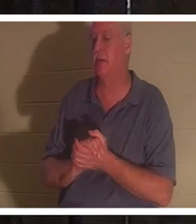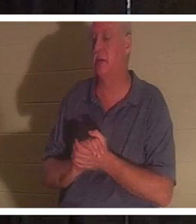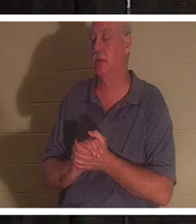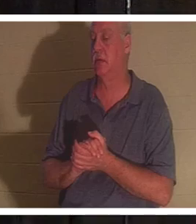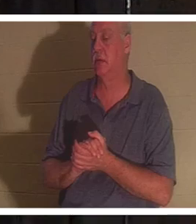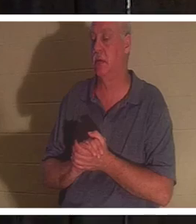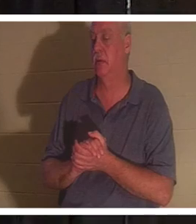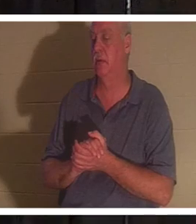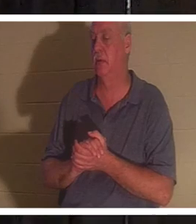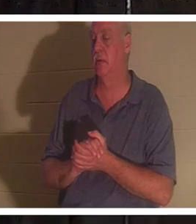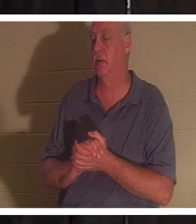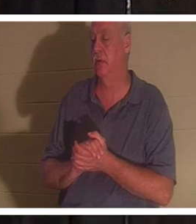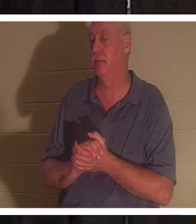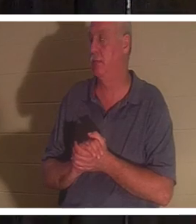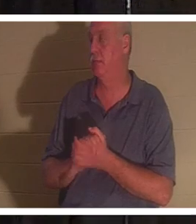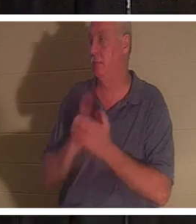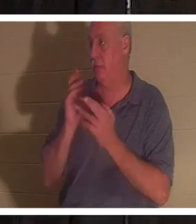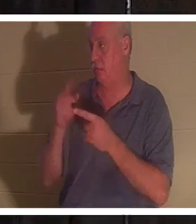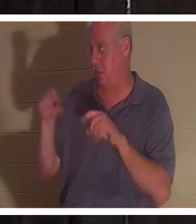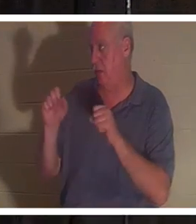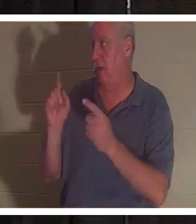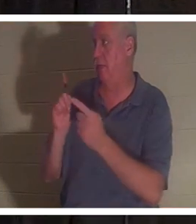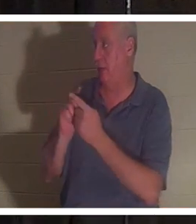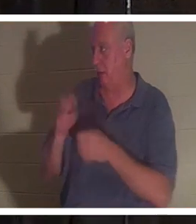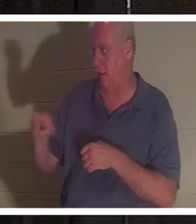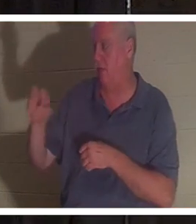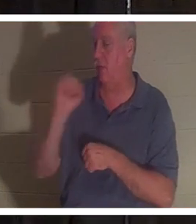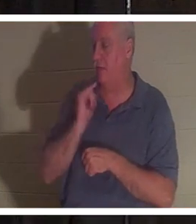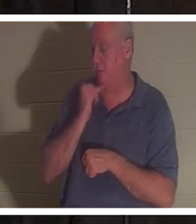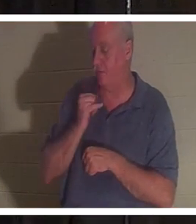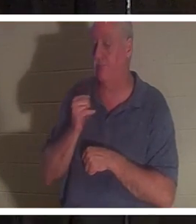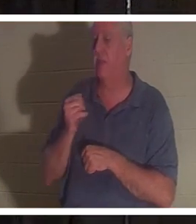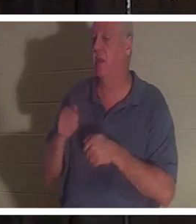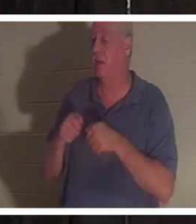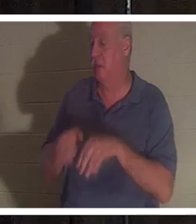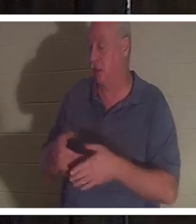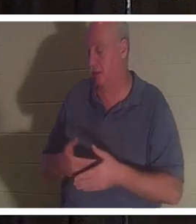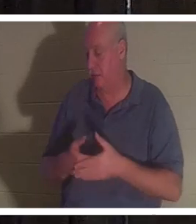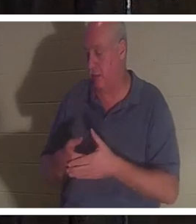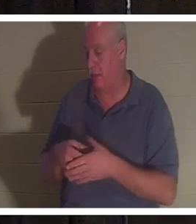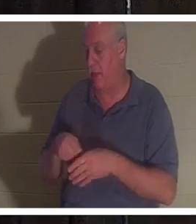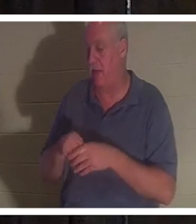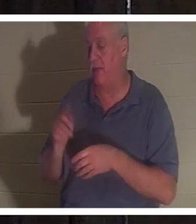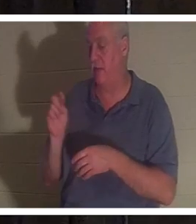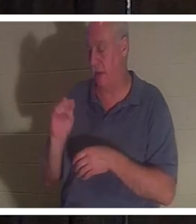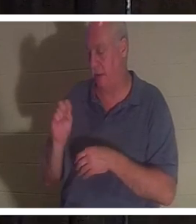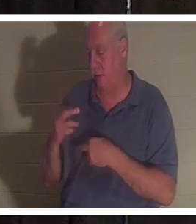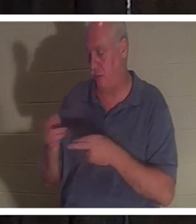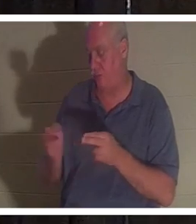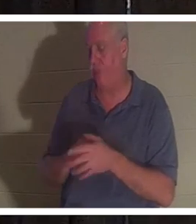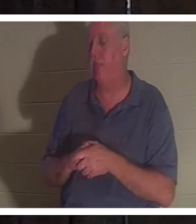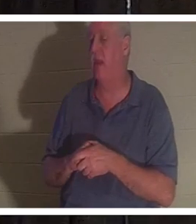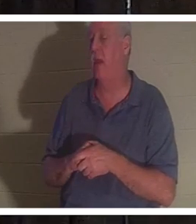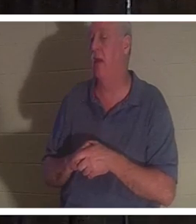が、彼女は赤ちゃんをトイレで亡くしました。彼女はとても神々しい女性です。